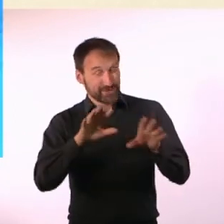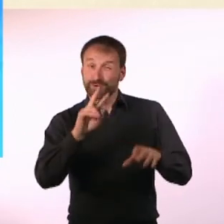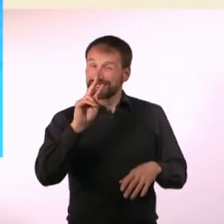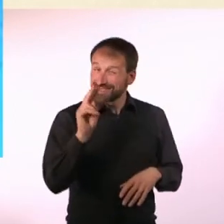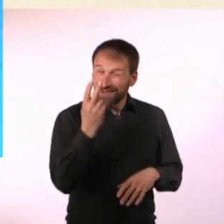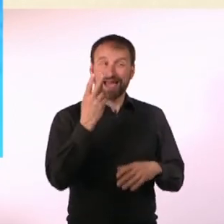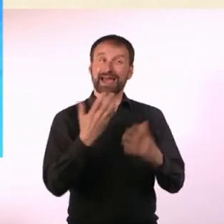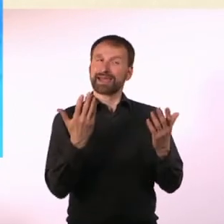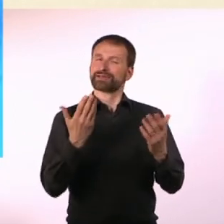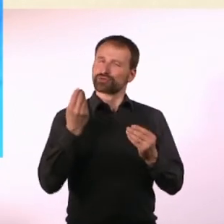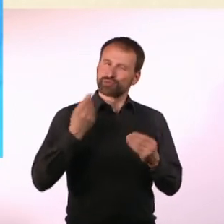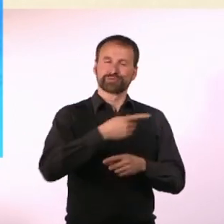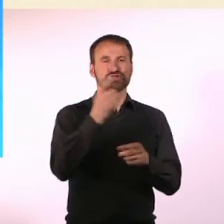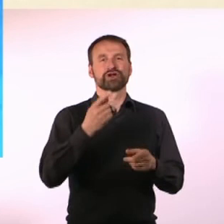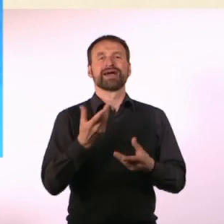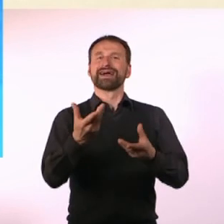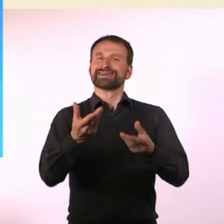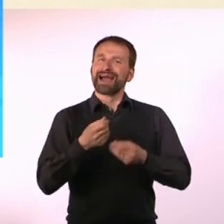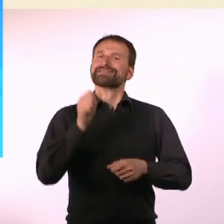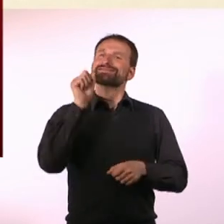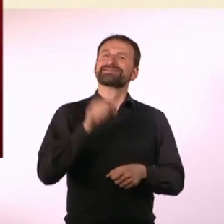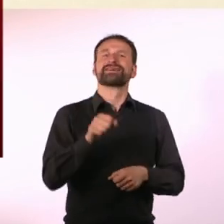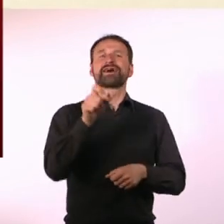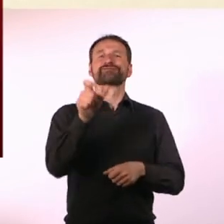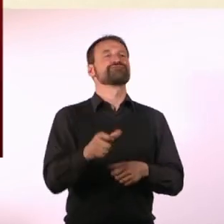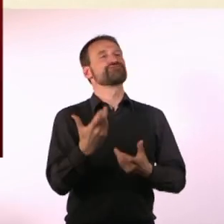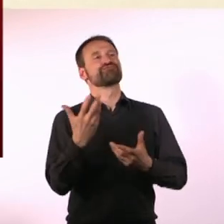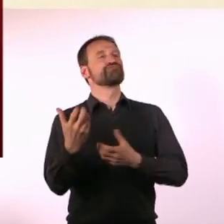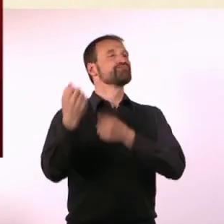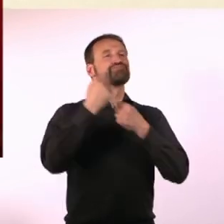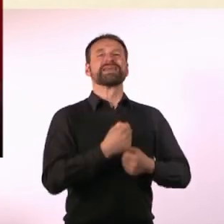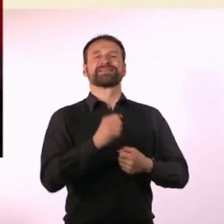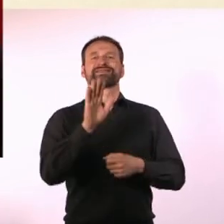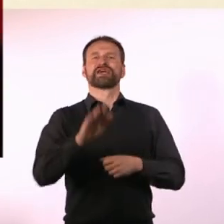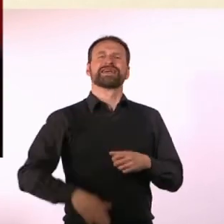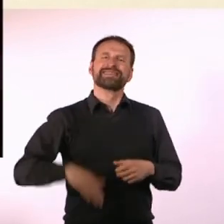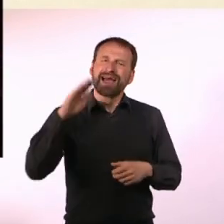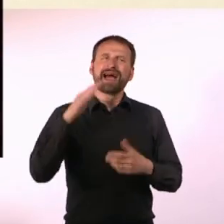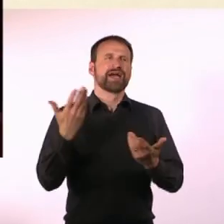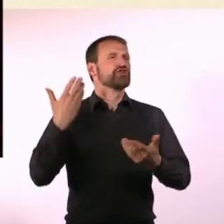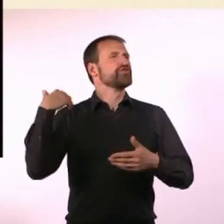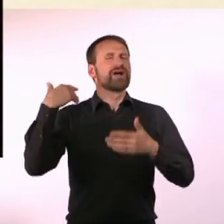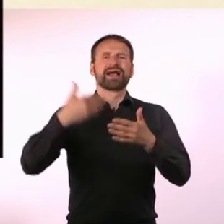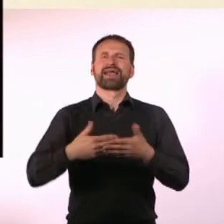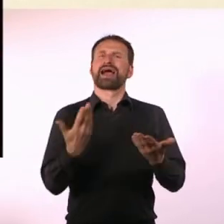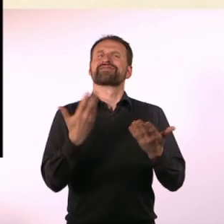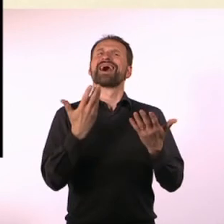dass der Gast immer etwas mitbringen kann, aus seiner Vergangenheit, mit dem er etwas Besonderes verbindet.